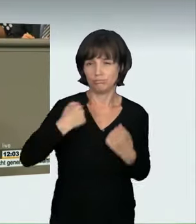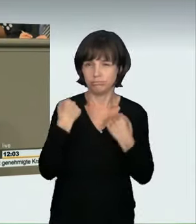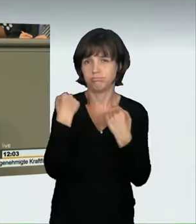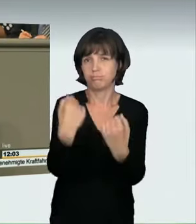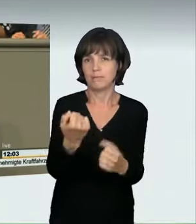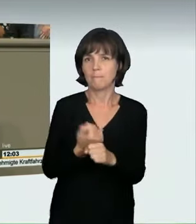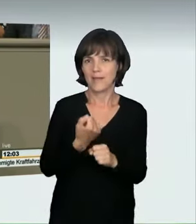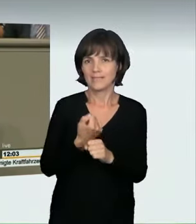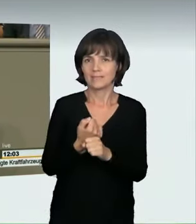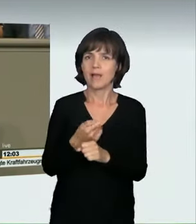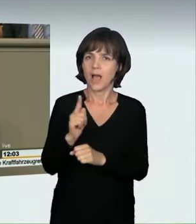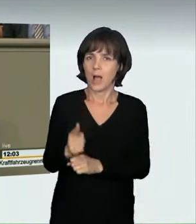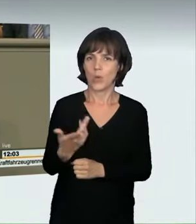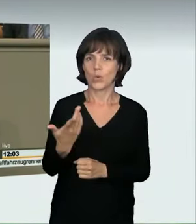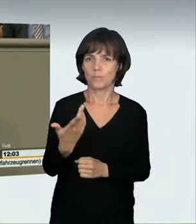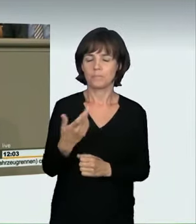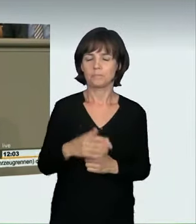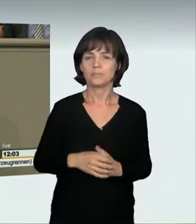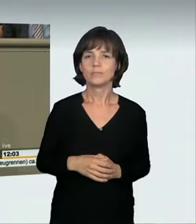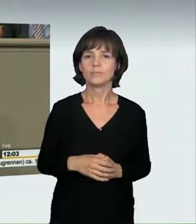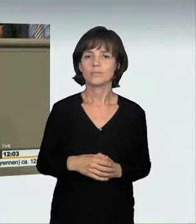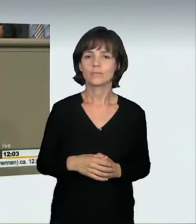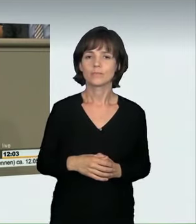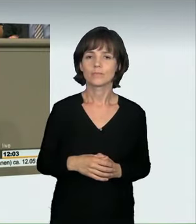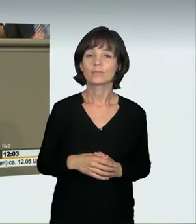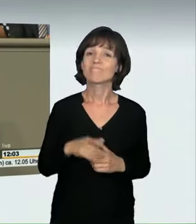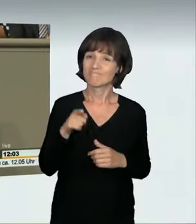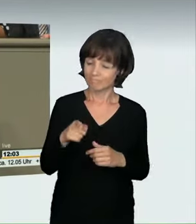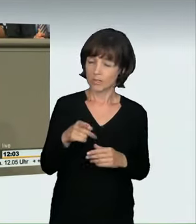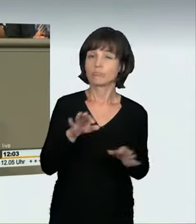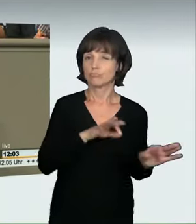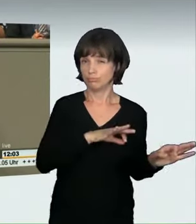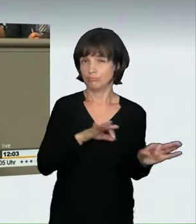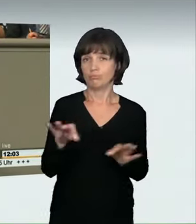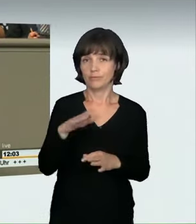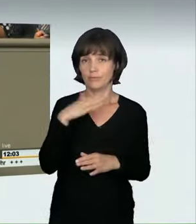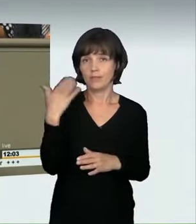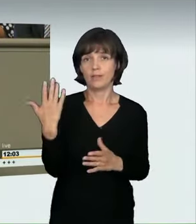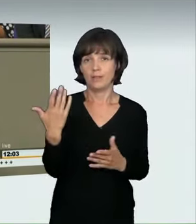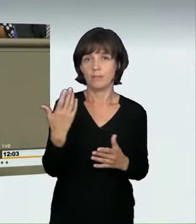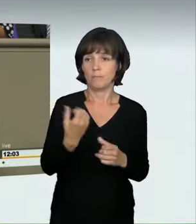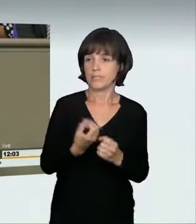auch das haben wir eingeführt. Aber die Praxis hat eben gezeigt: Es kommt regelmäßig vor, dass Menschen auf den Straßen sozusagen